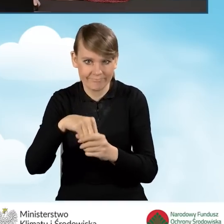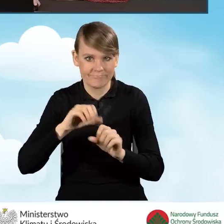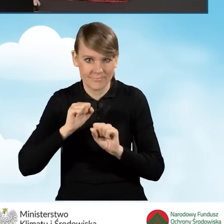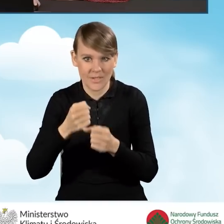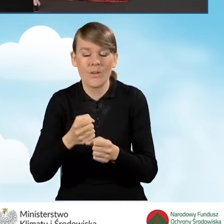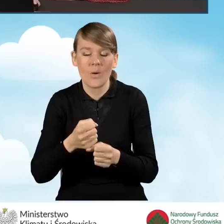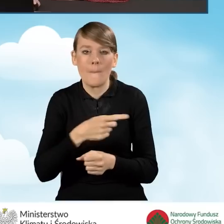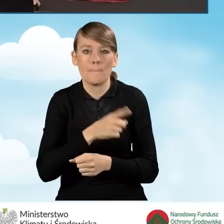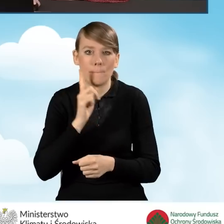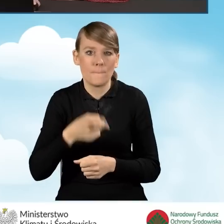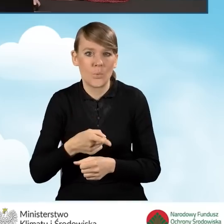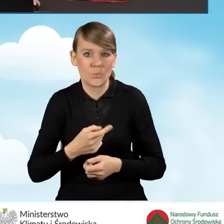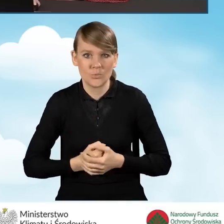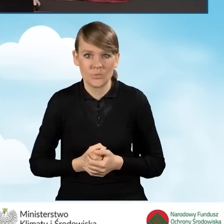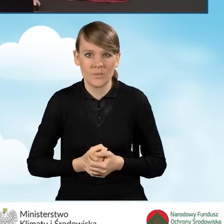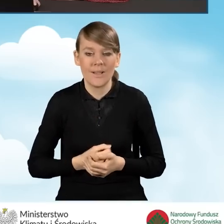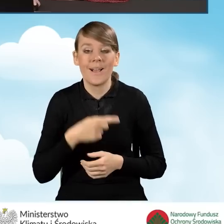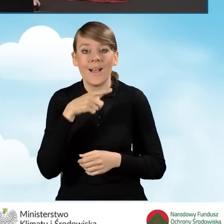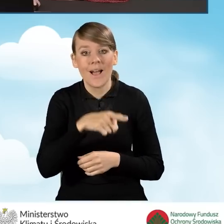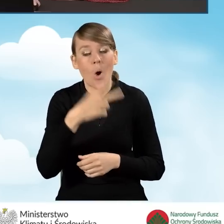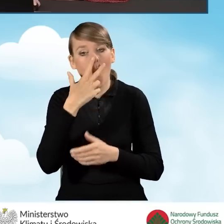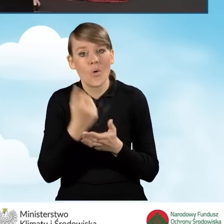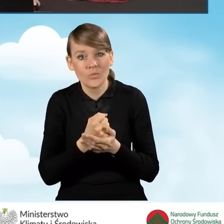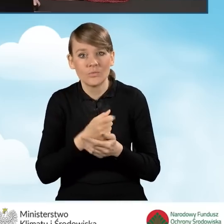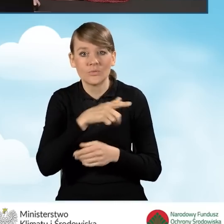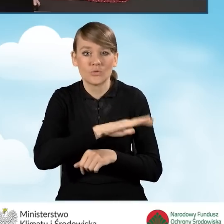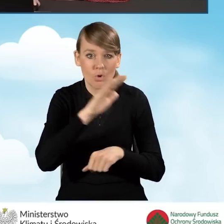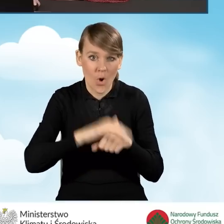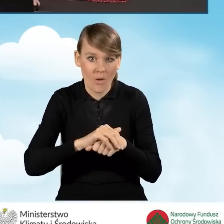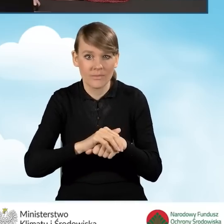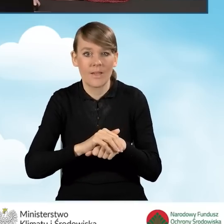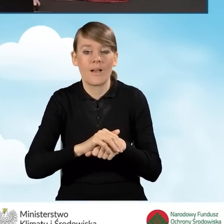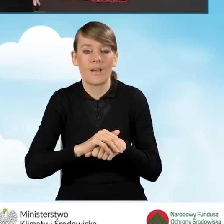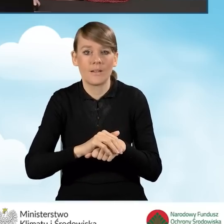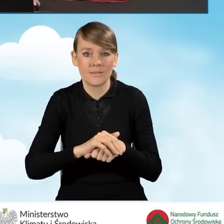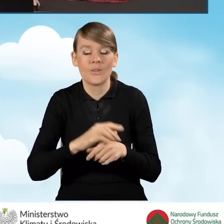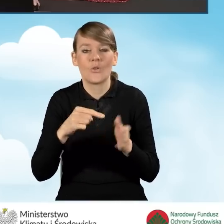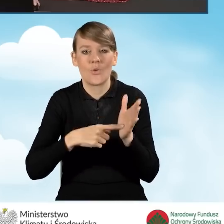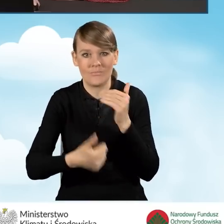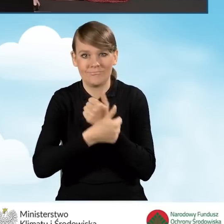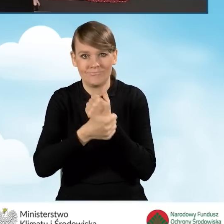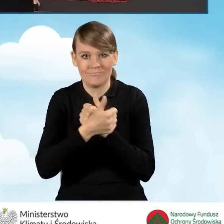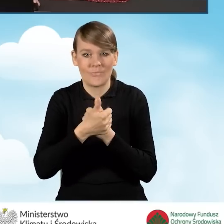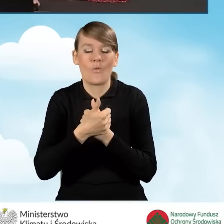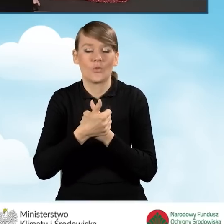Musi, ponieważ zgody na te oświadczenia potwierdzają spełnianie warunków programu.